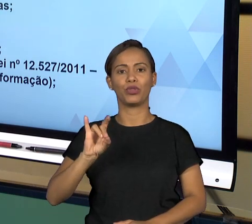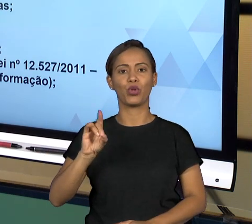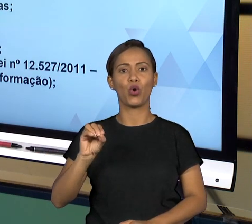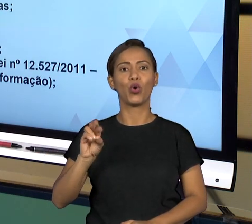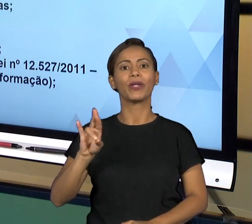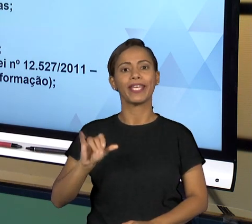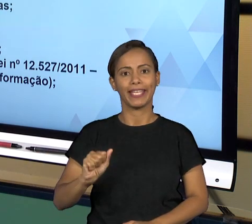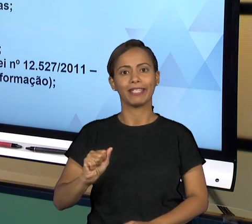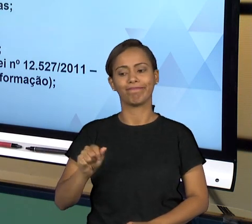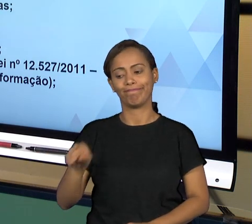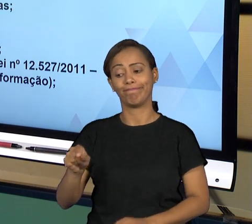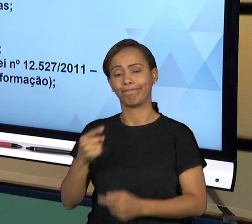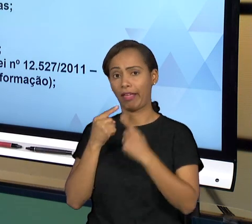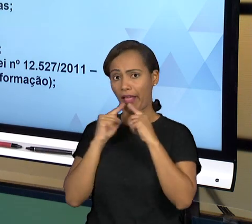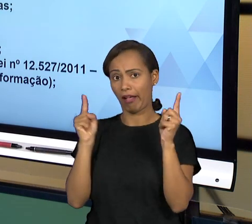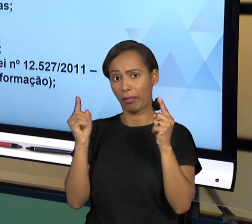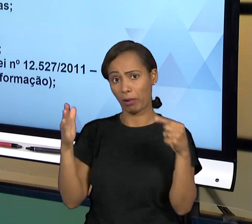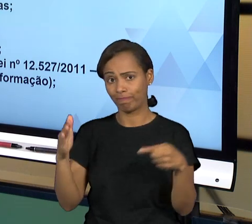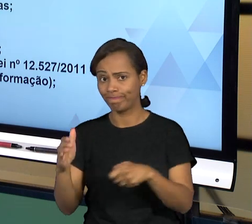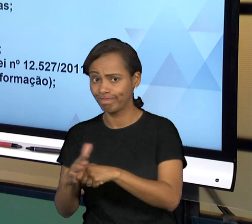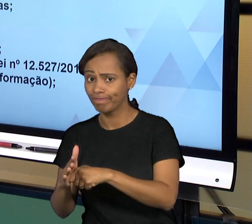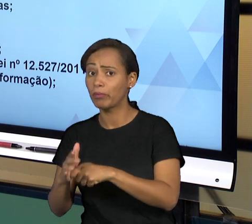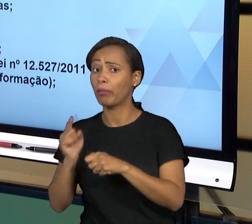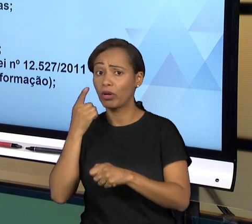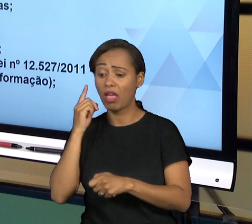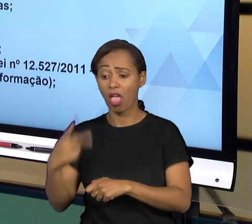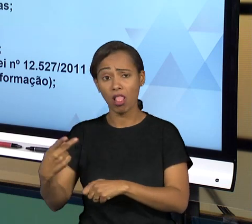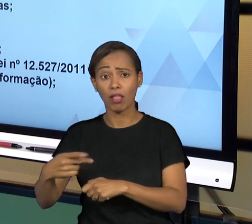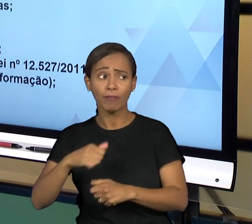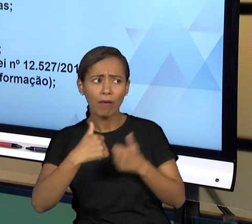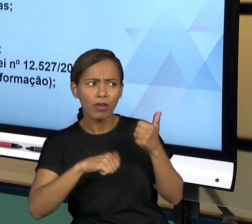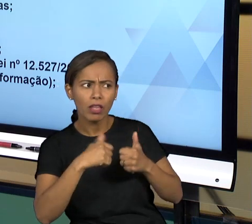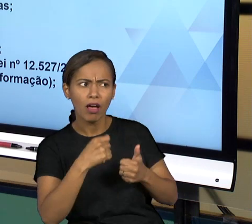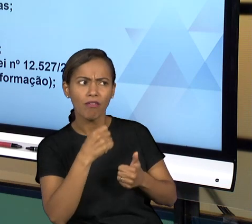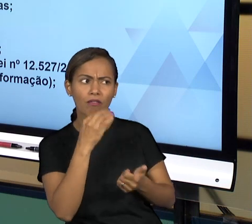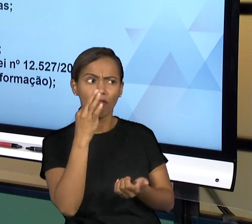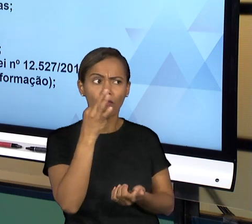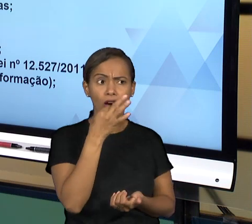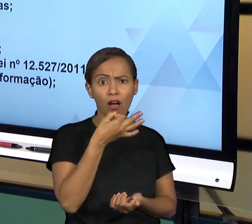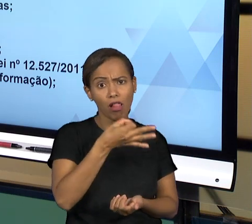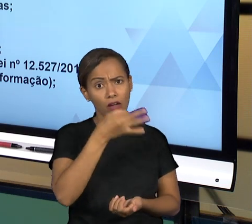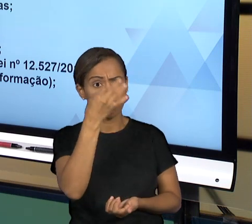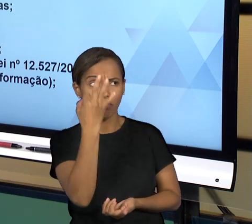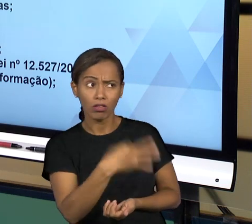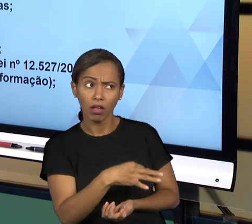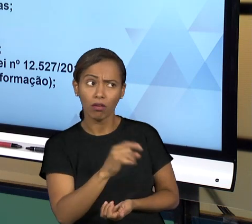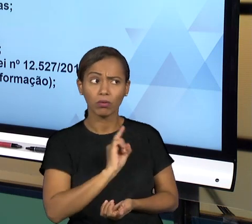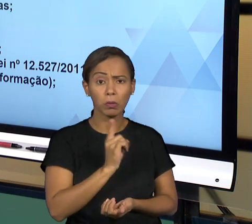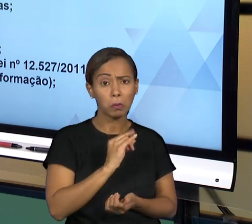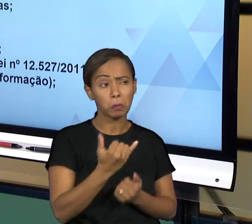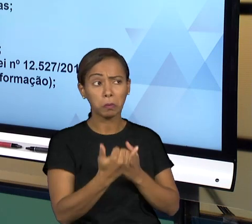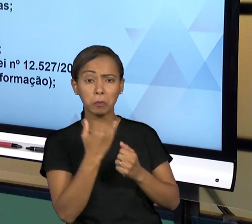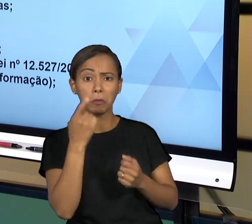DENUNCIADO INFORMAÇÕES. ENTÃO OS SERVIDORES PÚBLICOS PODEM EM GERAL NA SUA ATIVIDADE TER QUE